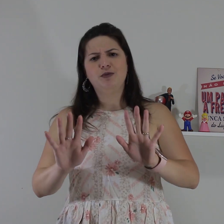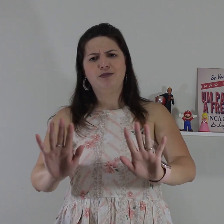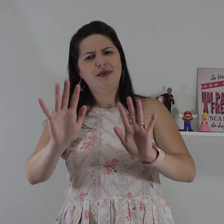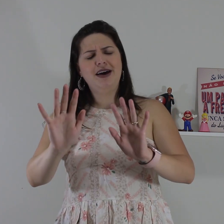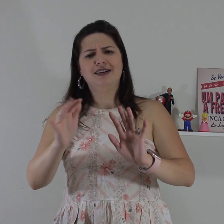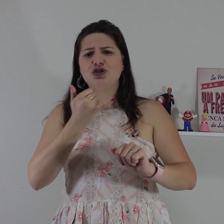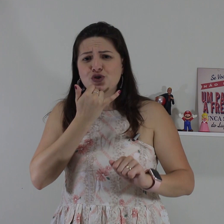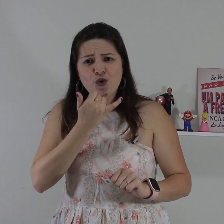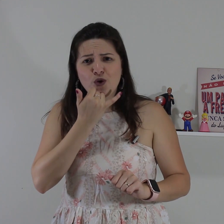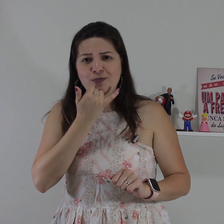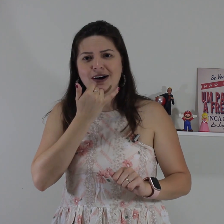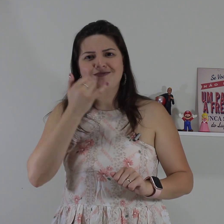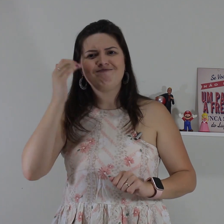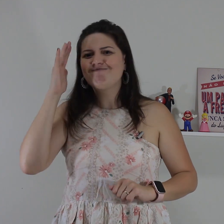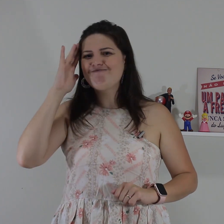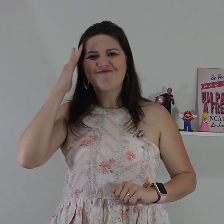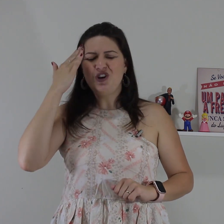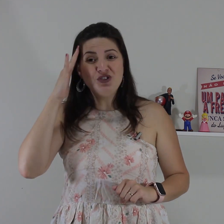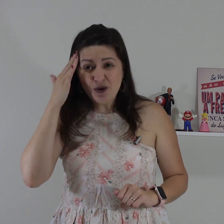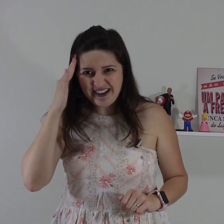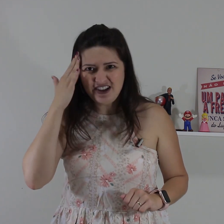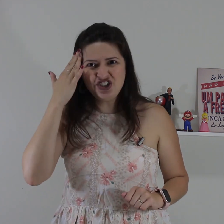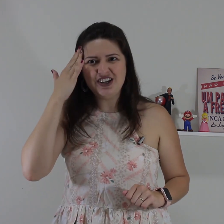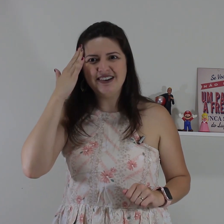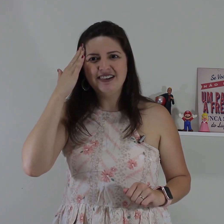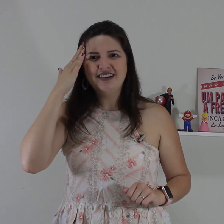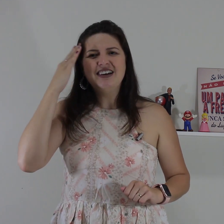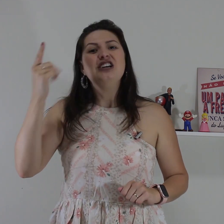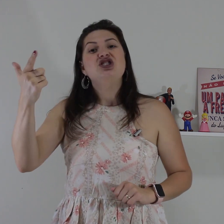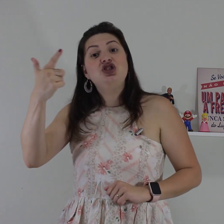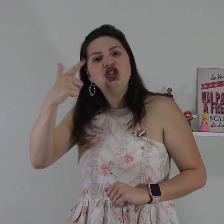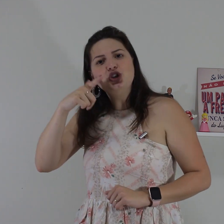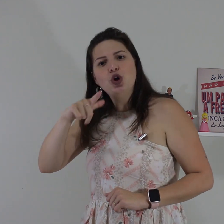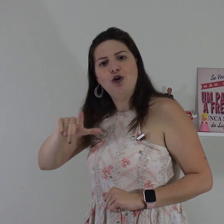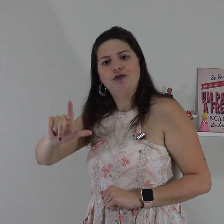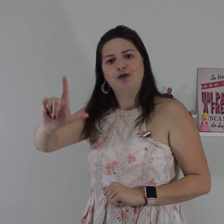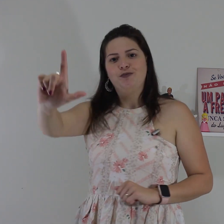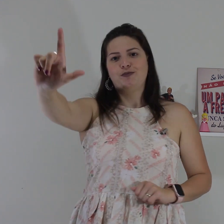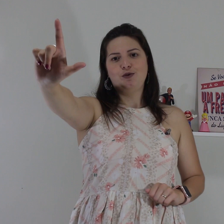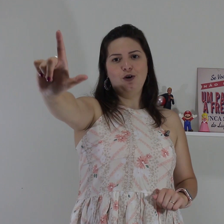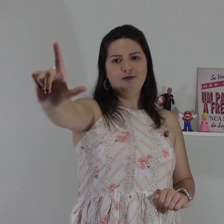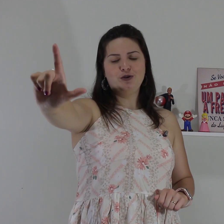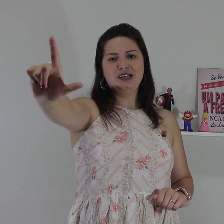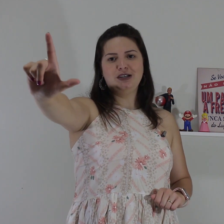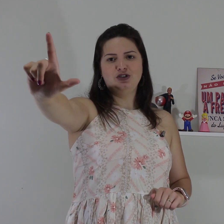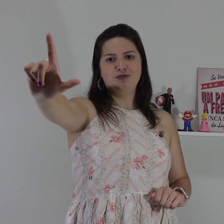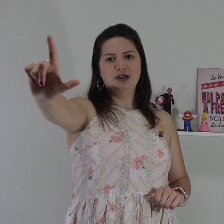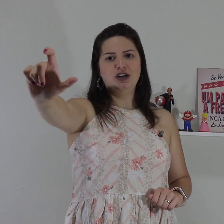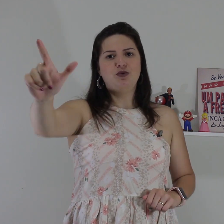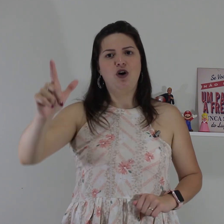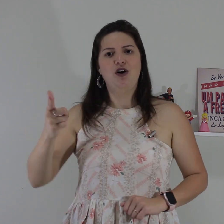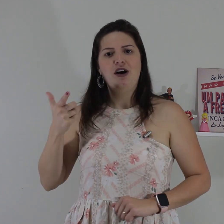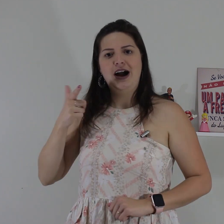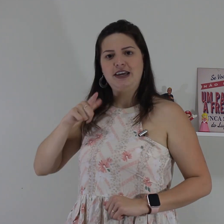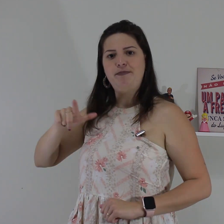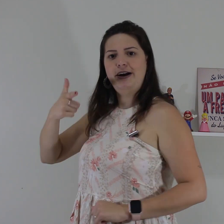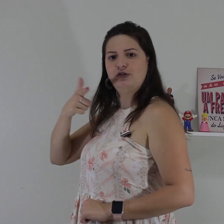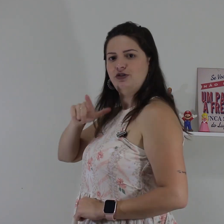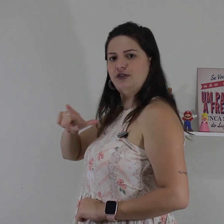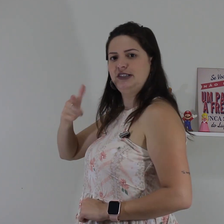assim, não espera, desculpa! eu não entendi. de novo configuração de mão ó aqui perto